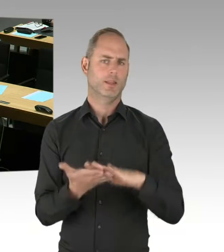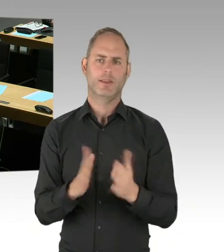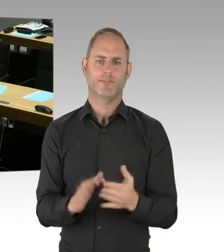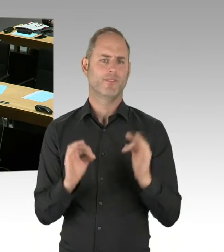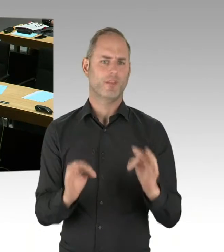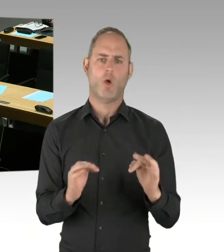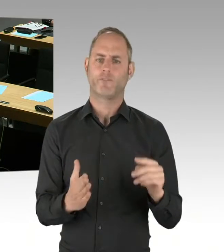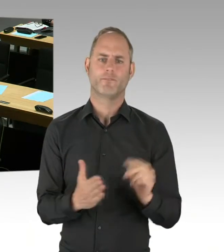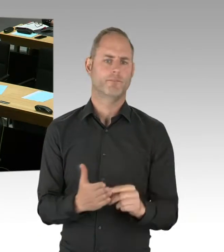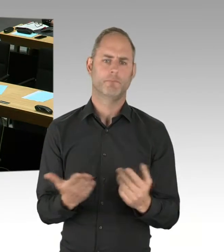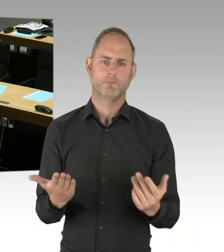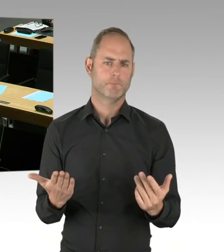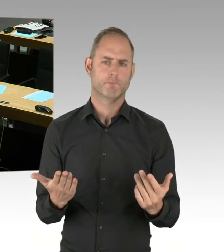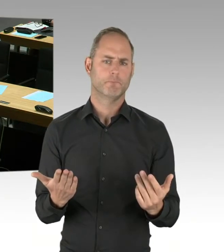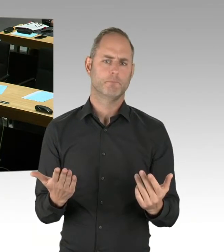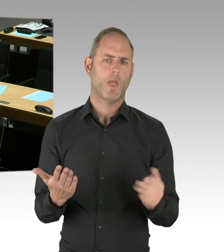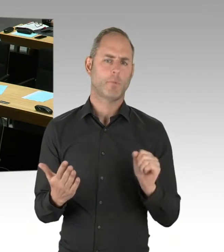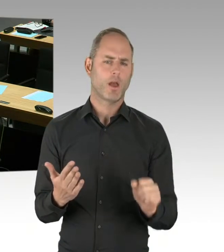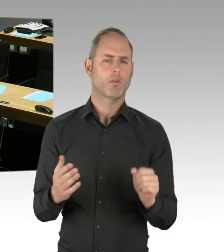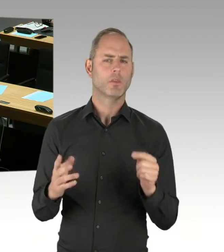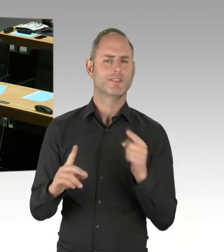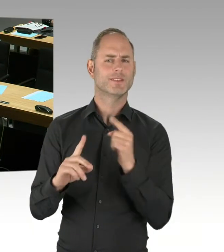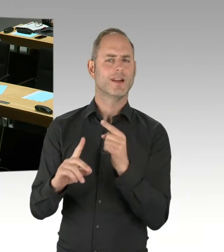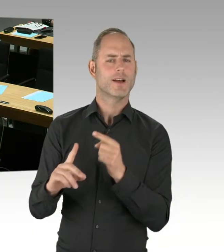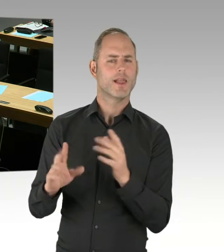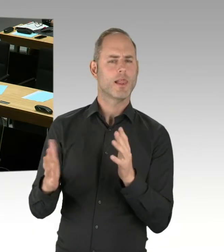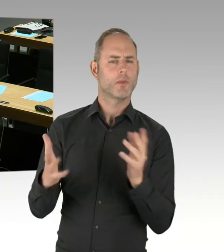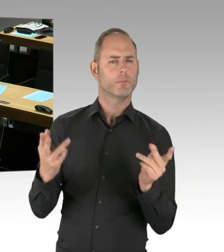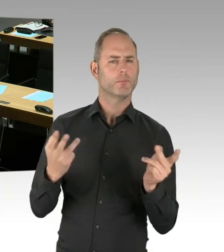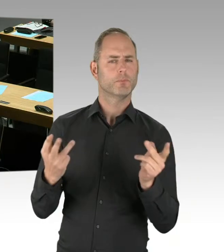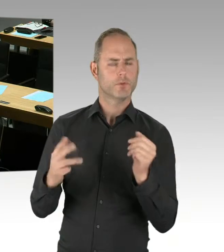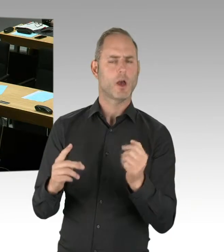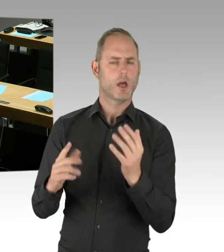uns auch mit dem Land Brandenburg abstimmen und dort eine Einigung herbeiführen.